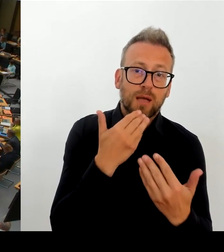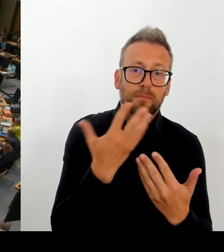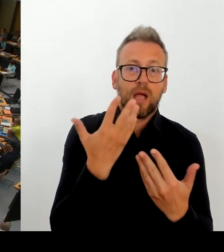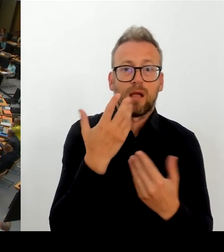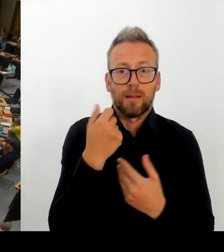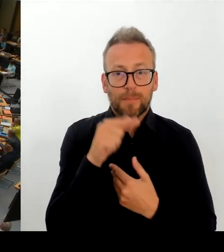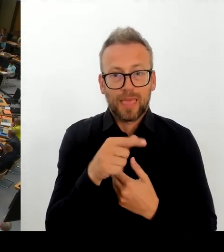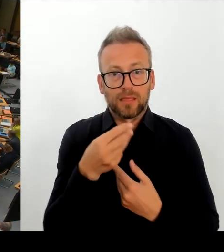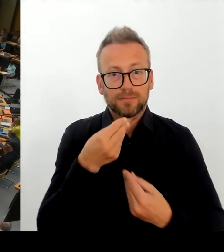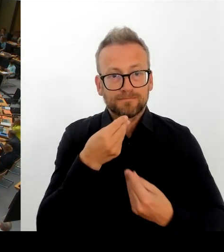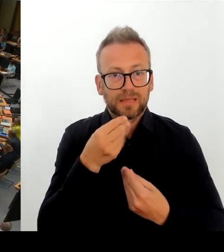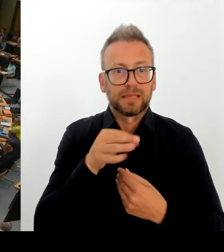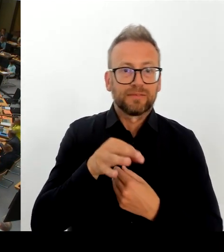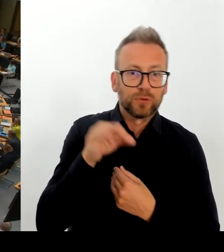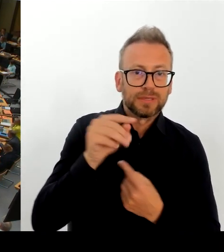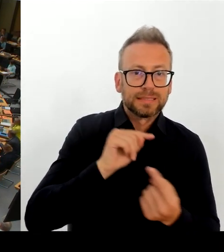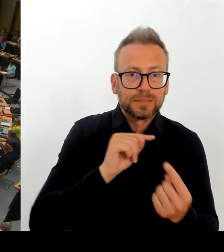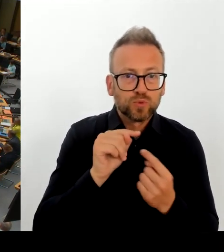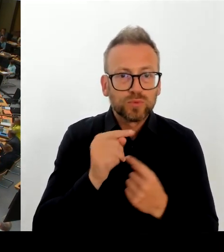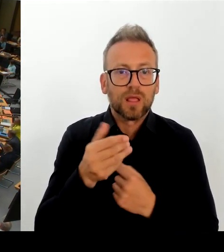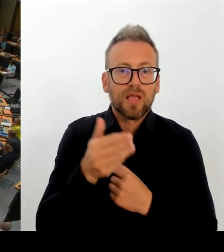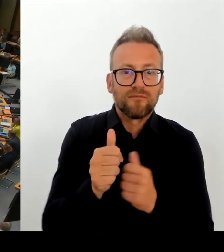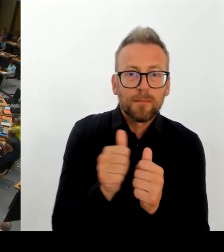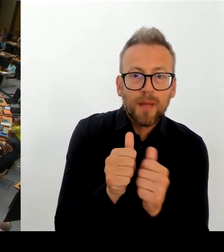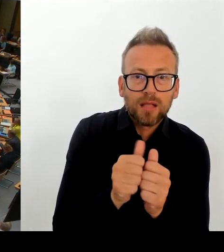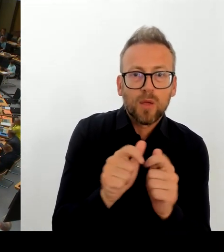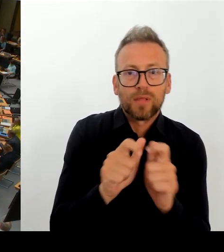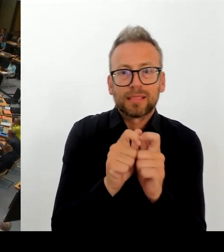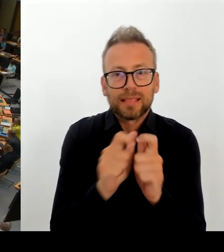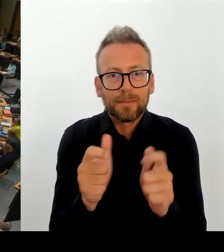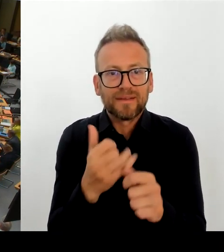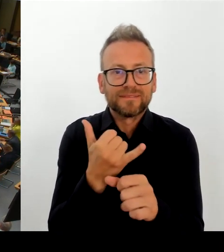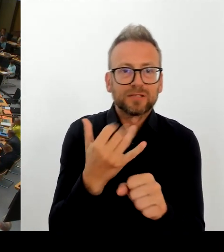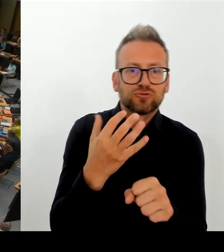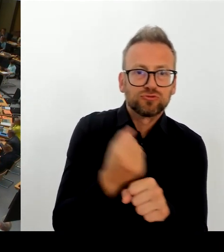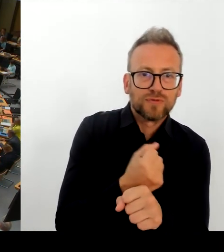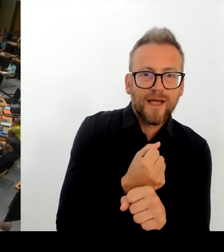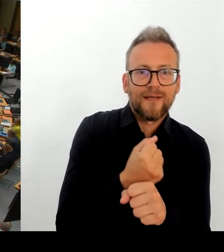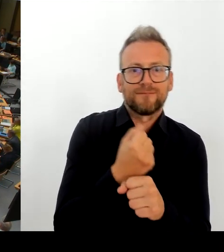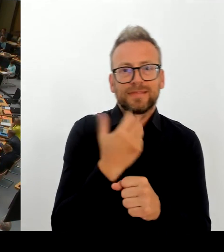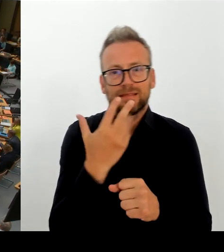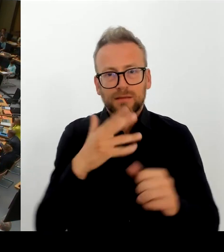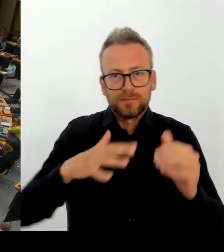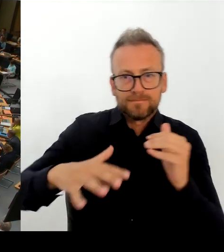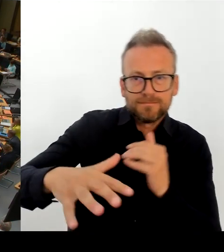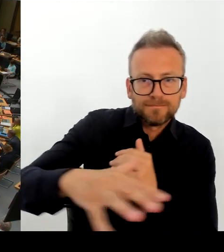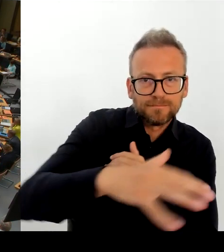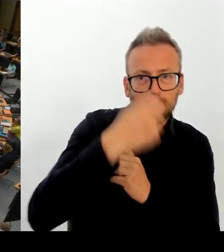Wir sind ja als Land Berlin leider gerade auf Eis in der TDL. Was möchten Sie denn tun? Auch mit Hinblick